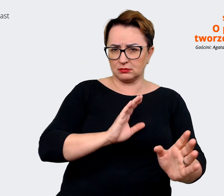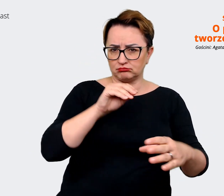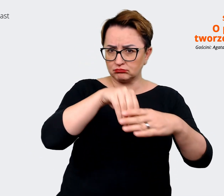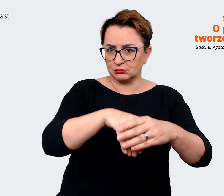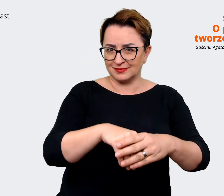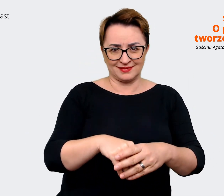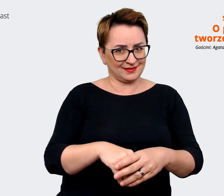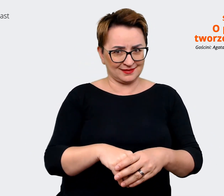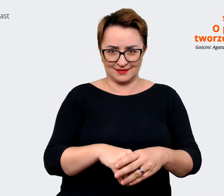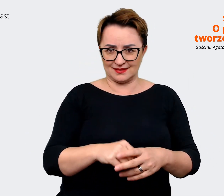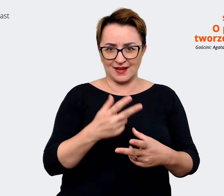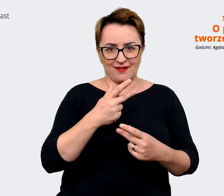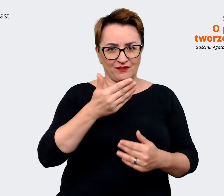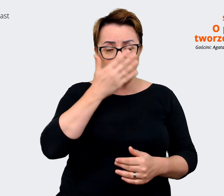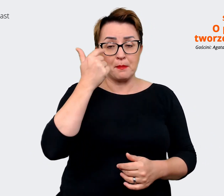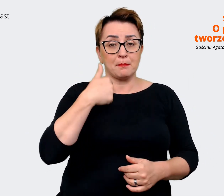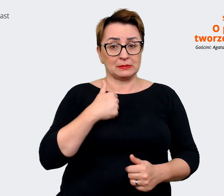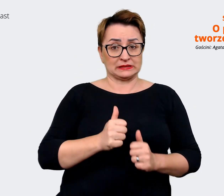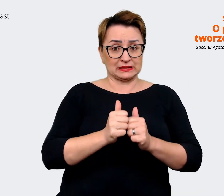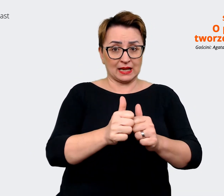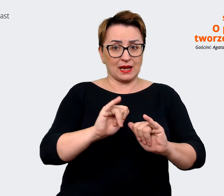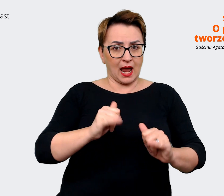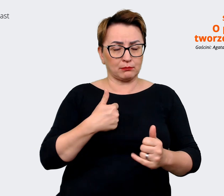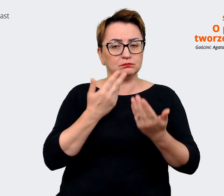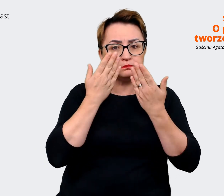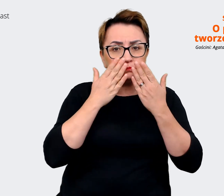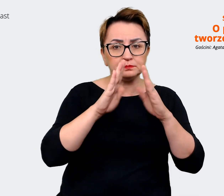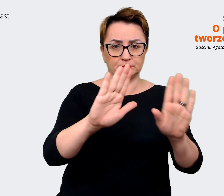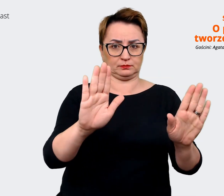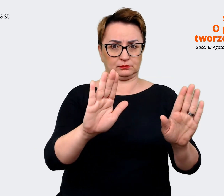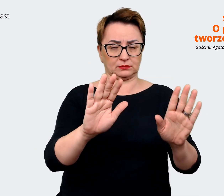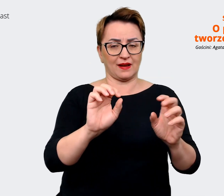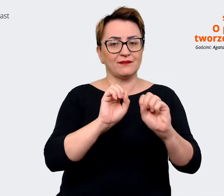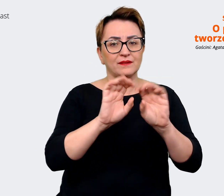przedstawianie i przybliżanie tego, w jakich ścieżkach można się rozwijać.